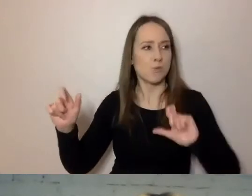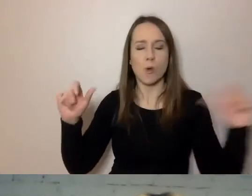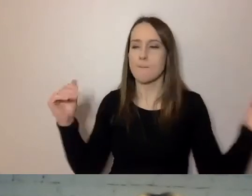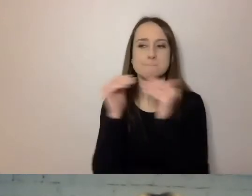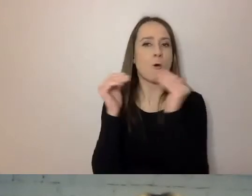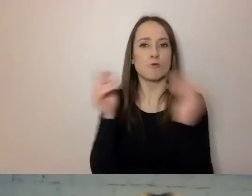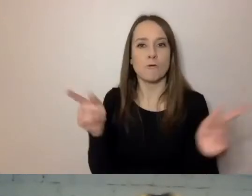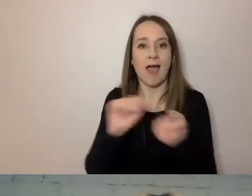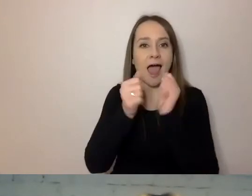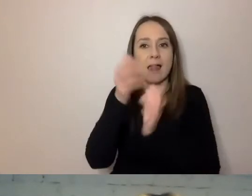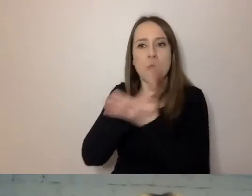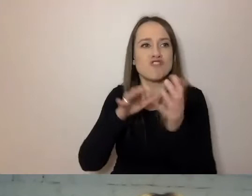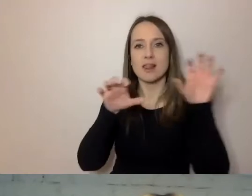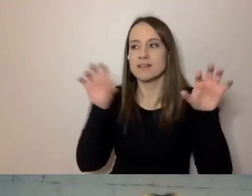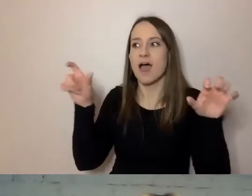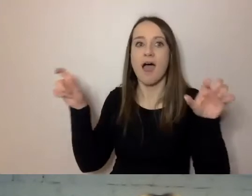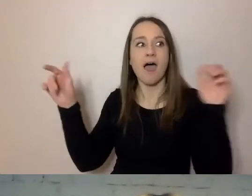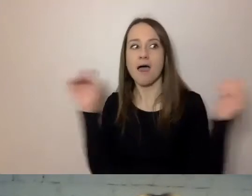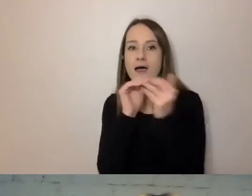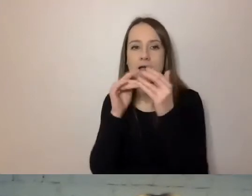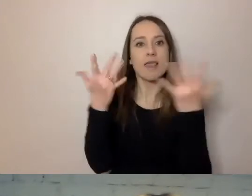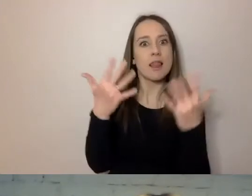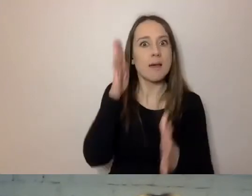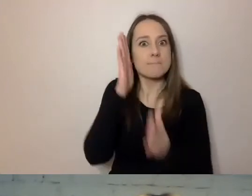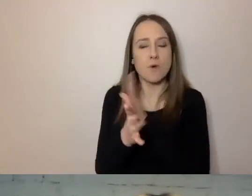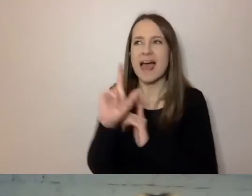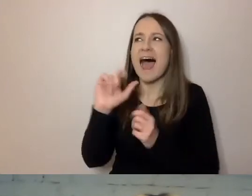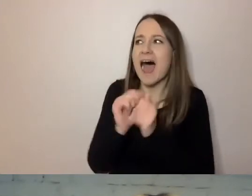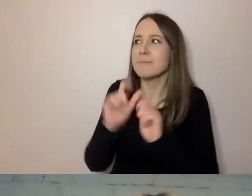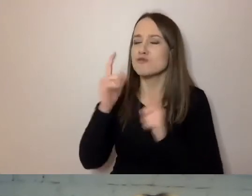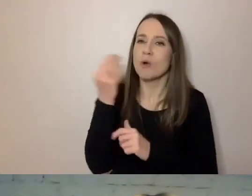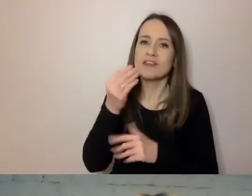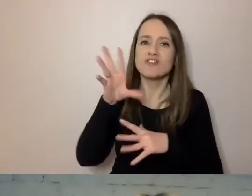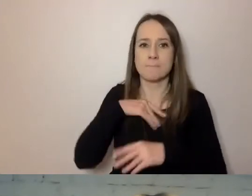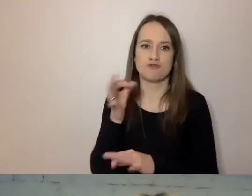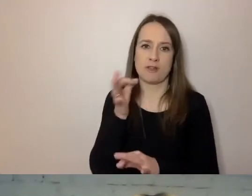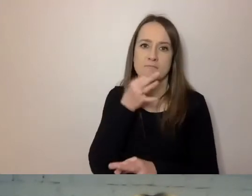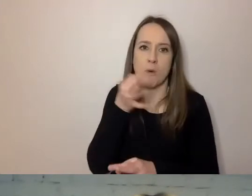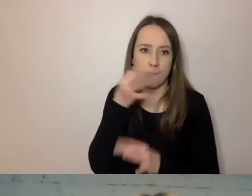Na ile pisma są proste, czyli co jeszcze mogą poprawić piszący,